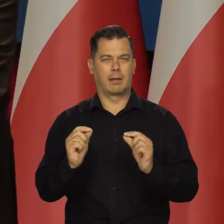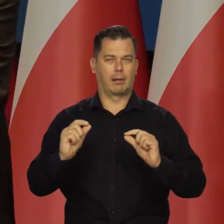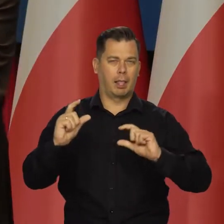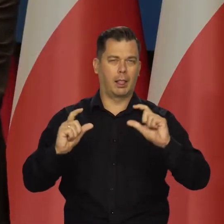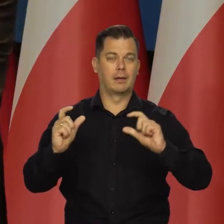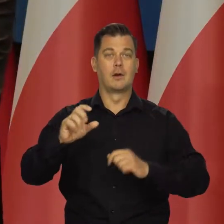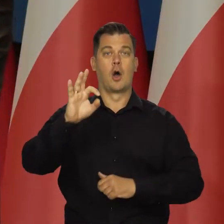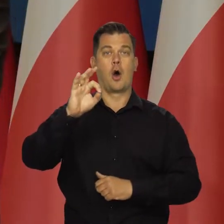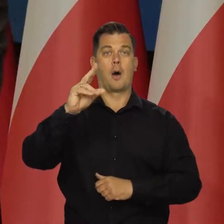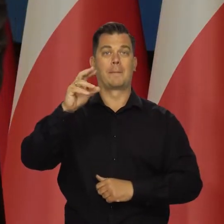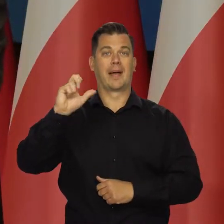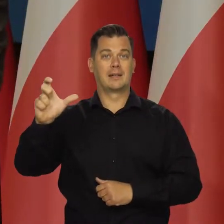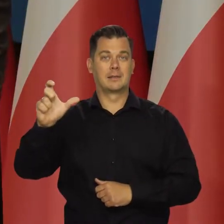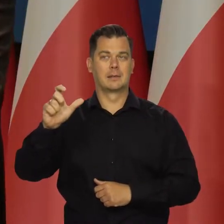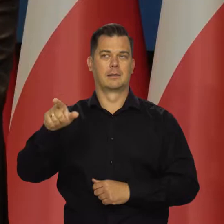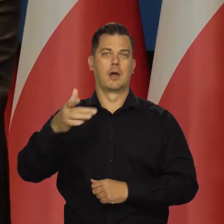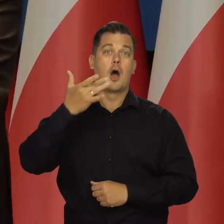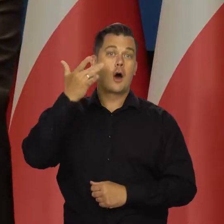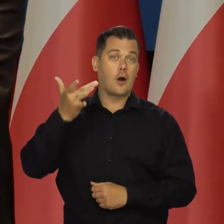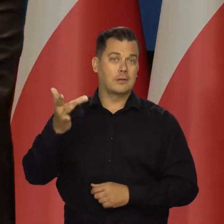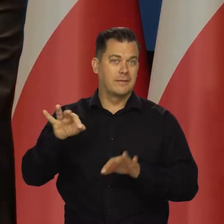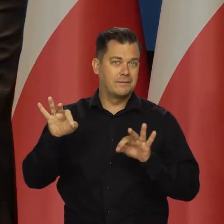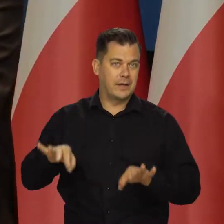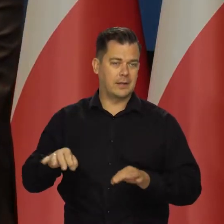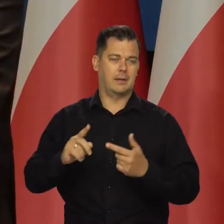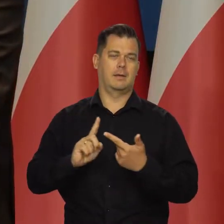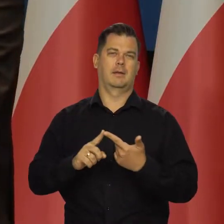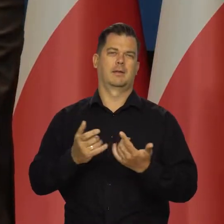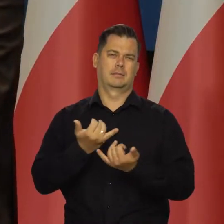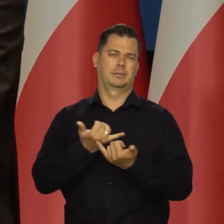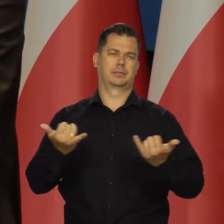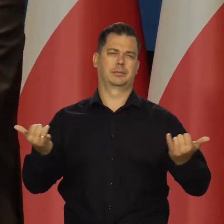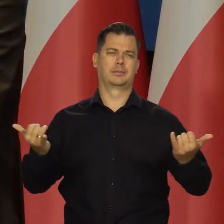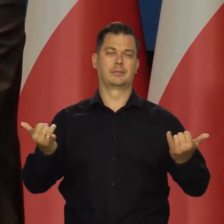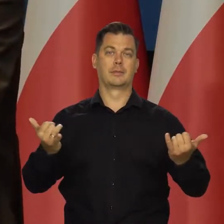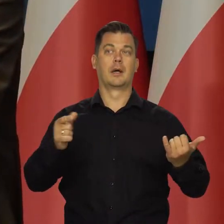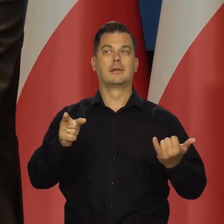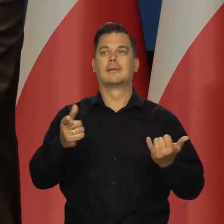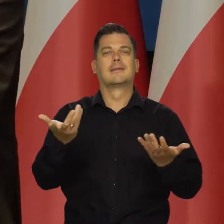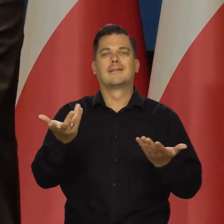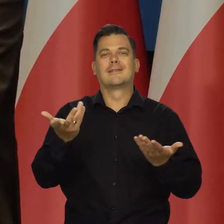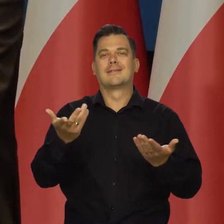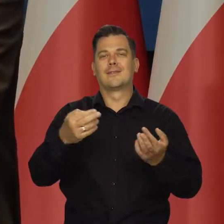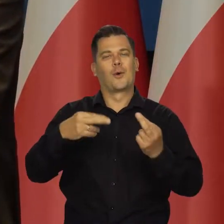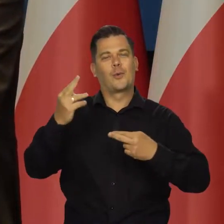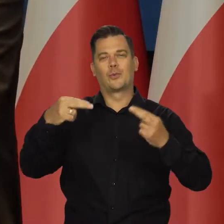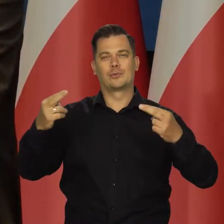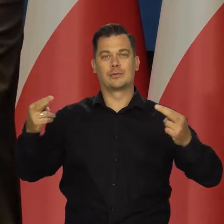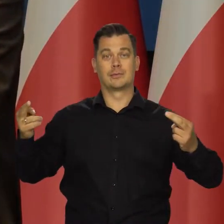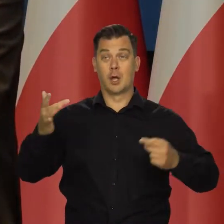Mamy coś takiego jak OPEC, mamy politykę Rosji. Wymykają się regułom rynkowym i tak dalej.